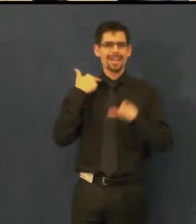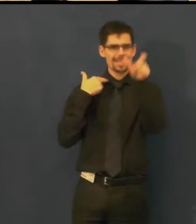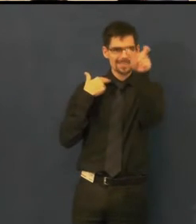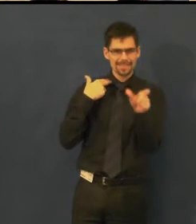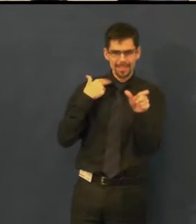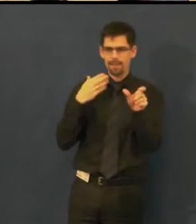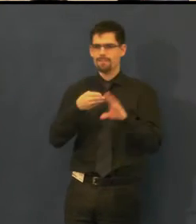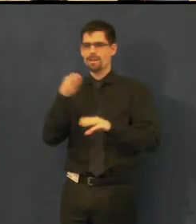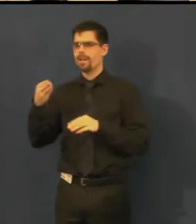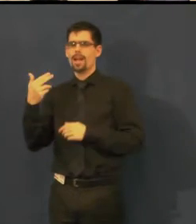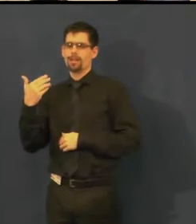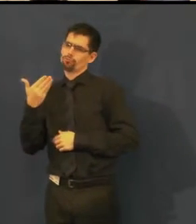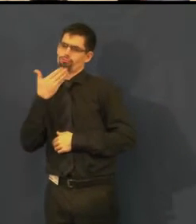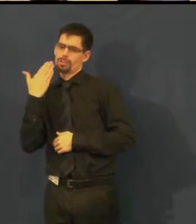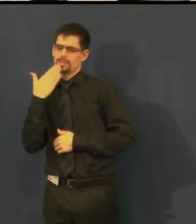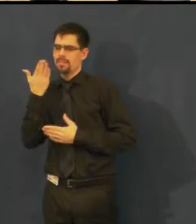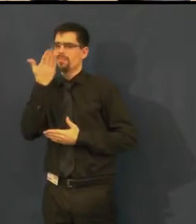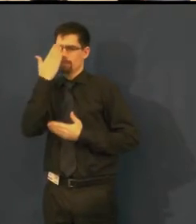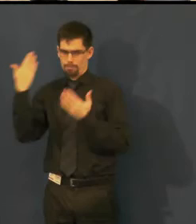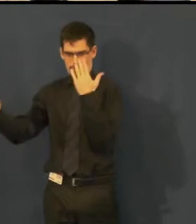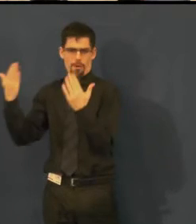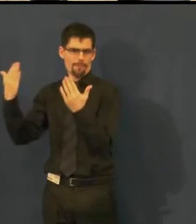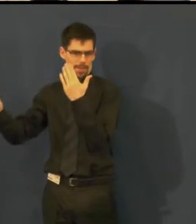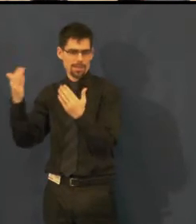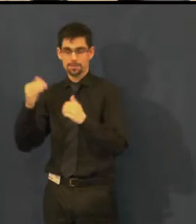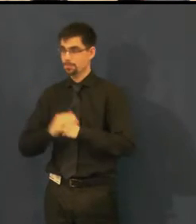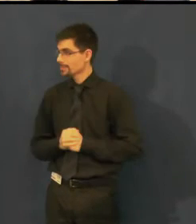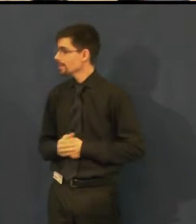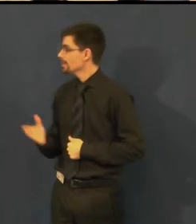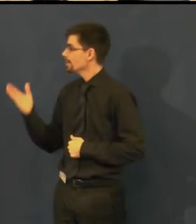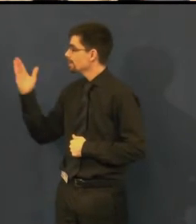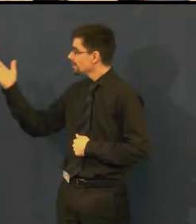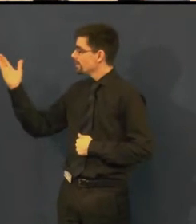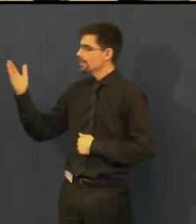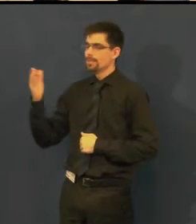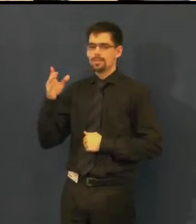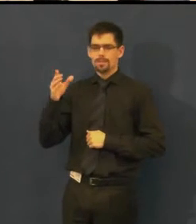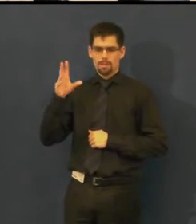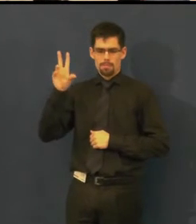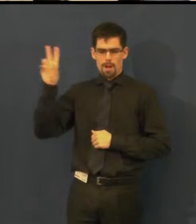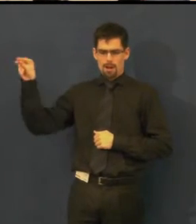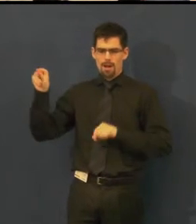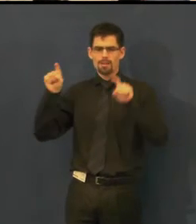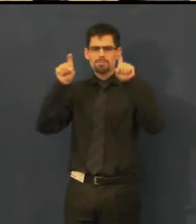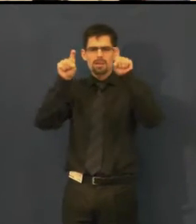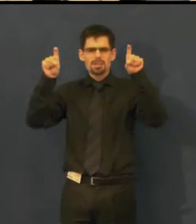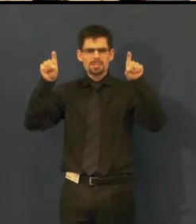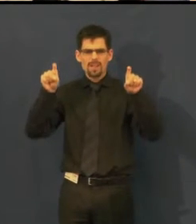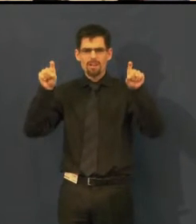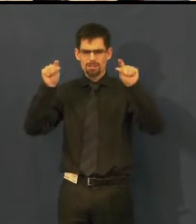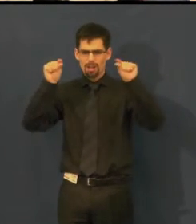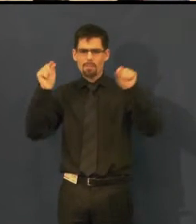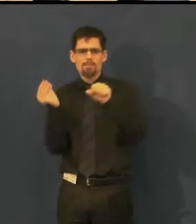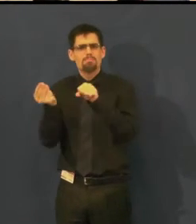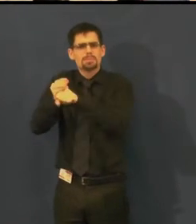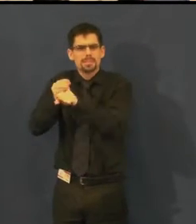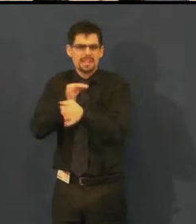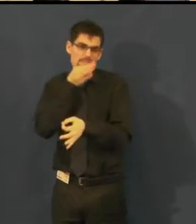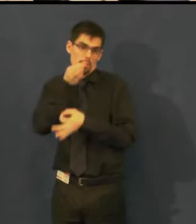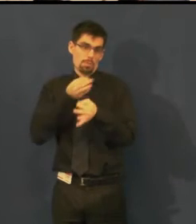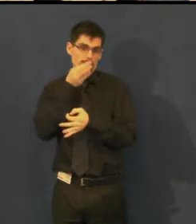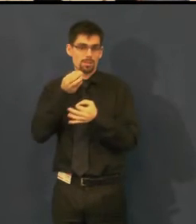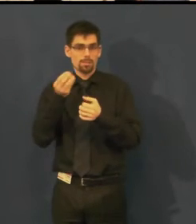jak vznikají, a pak české titulky pro neslyšící, kde v hranatých závorkách jsou specifika